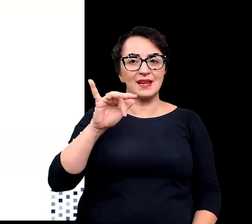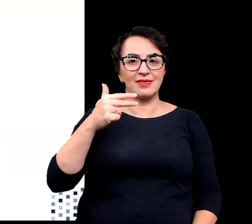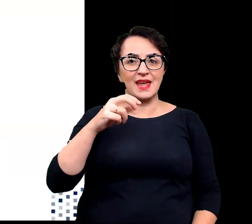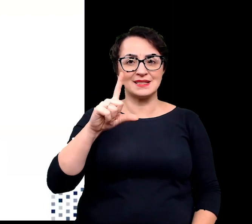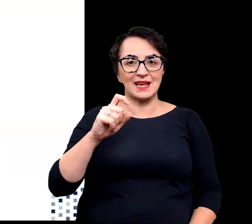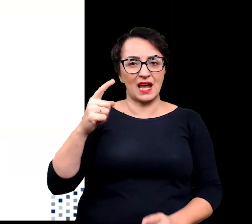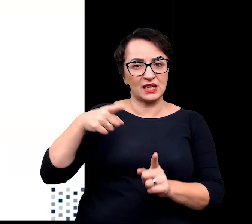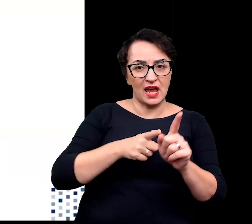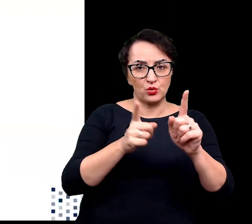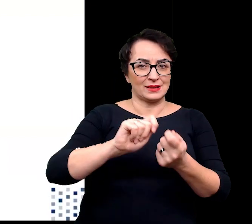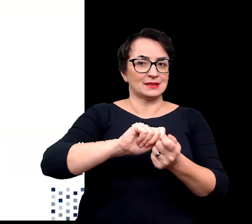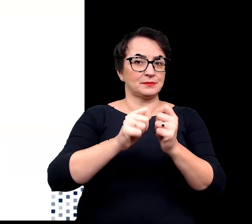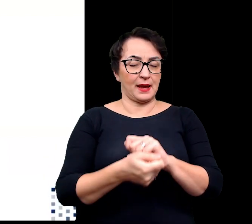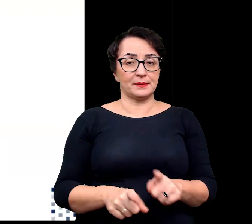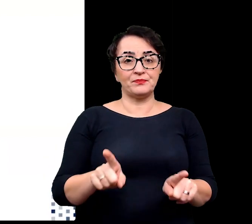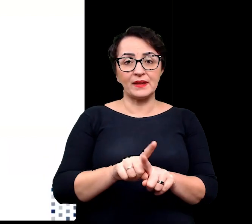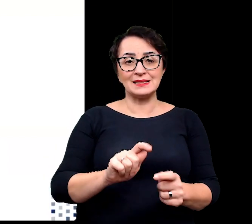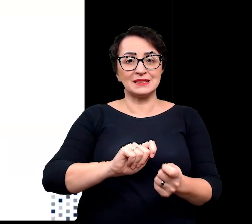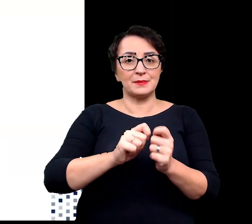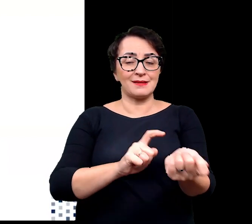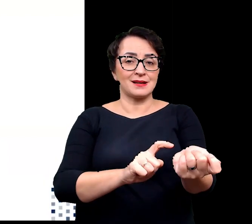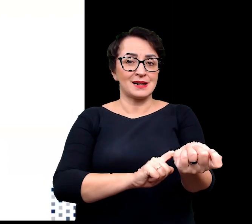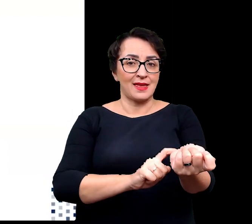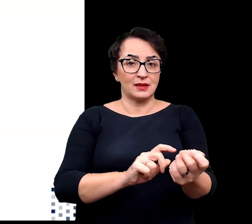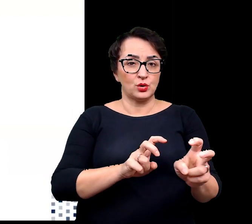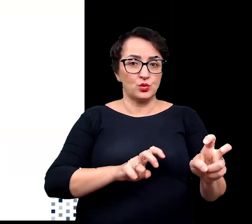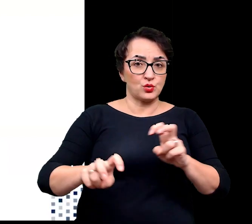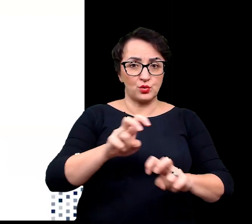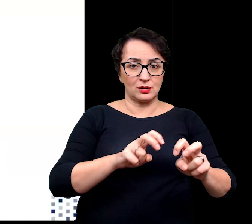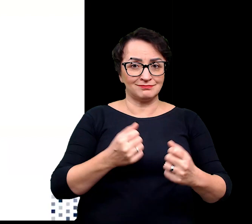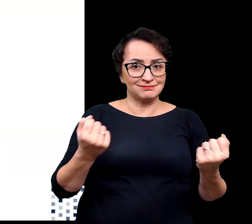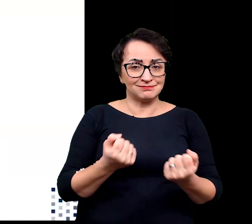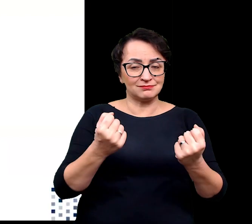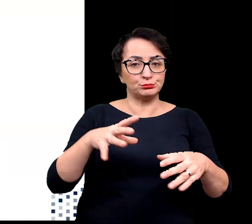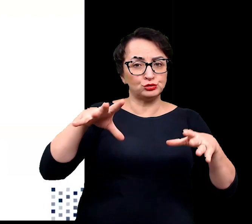Zmienia się również ekspresję genów zaangażowanych w tolerancję rośliny na zasolenie.